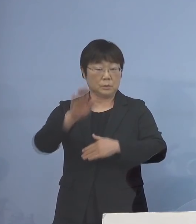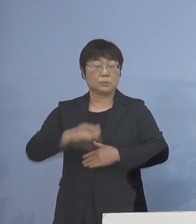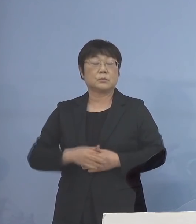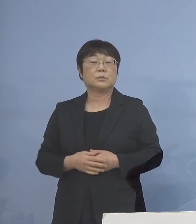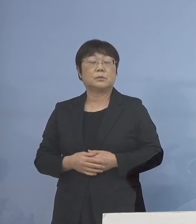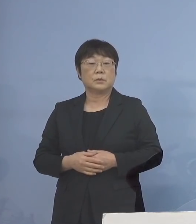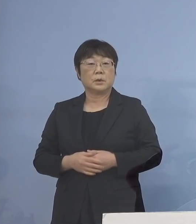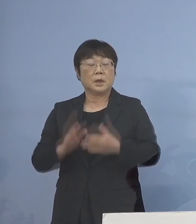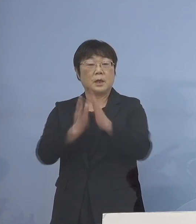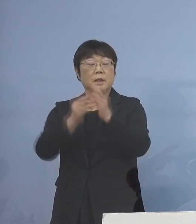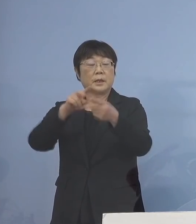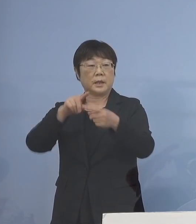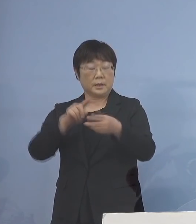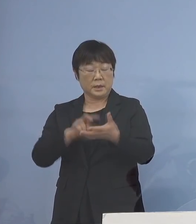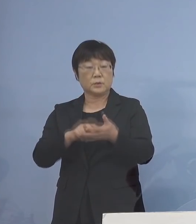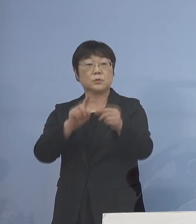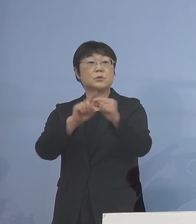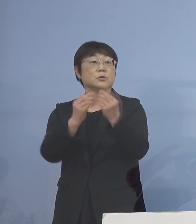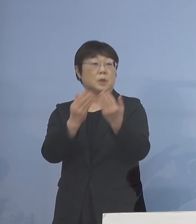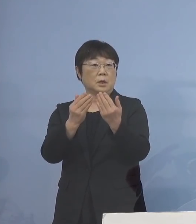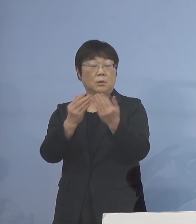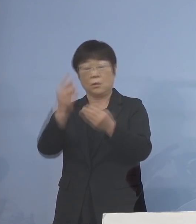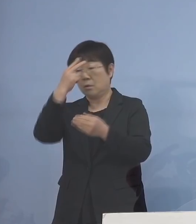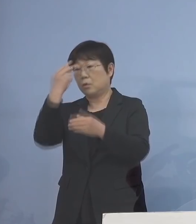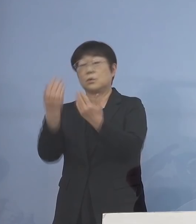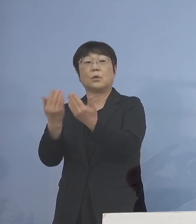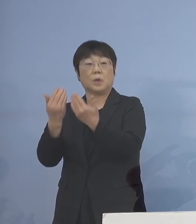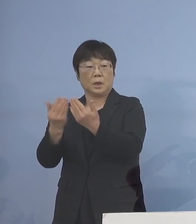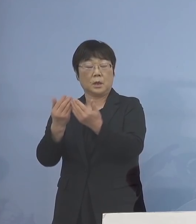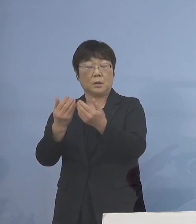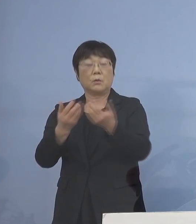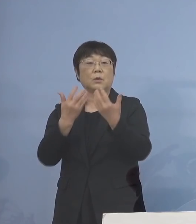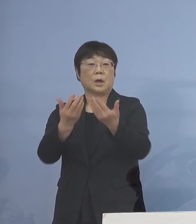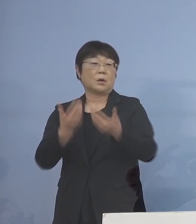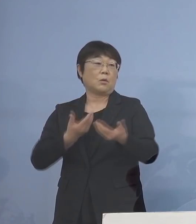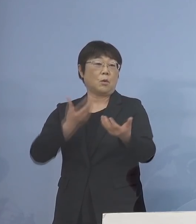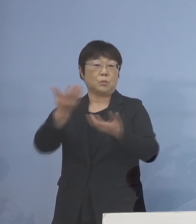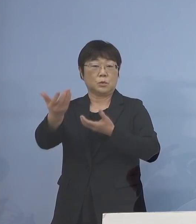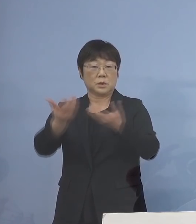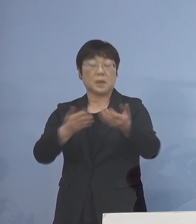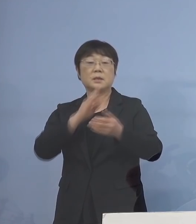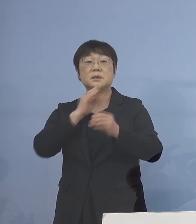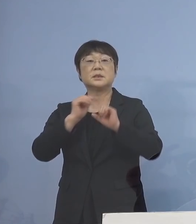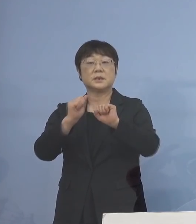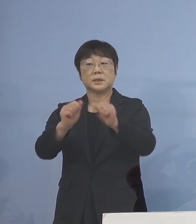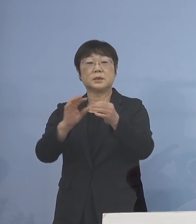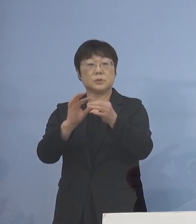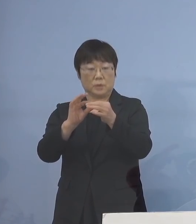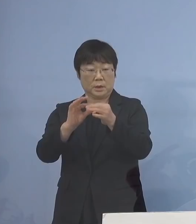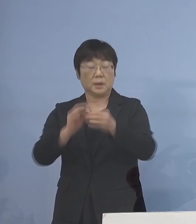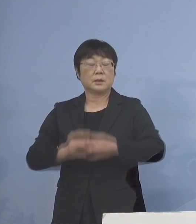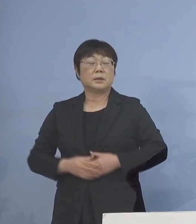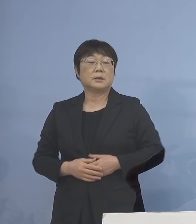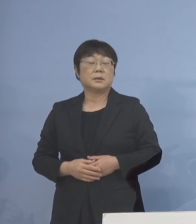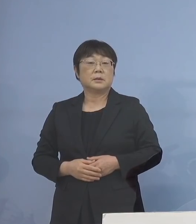県立中学校、高等学校での 分散登校の実施についてであります